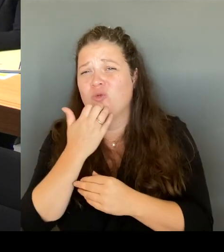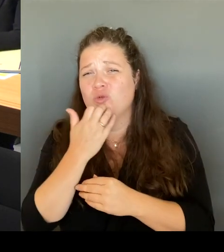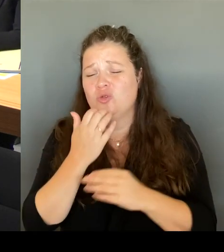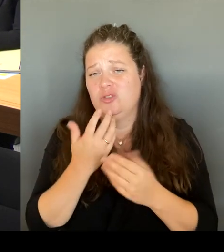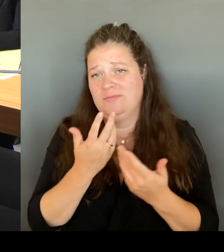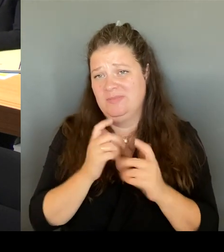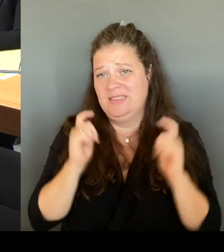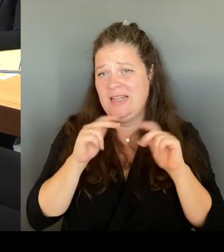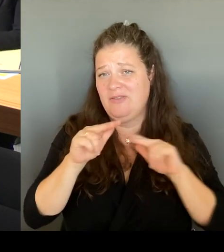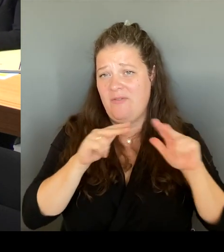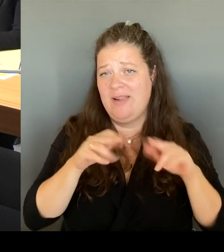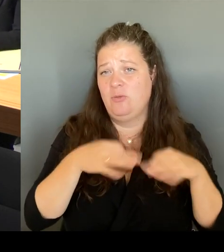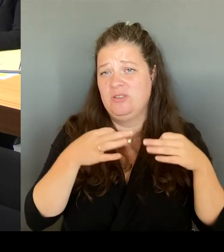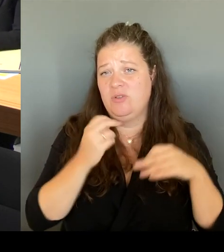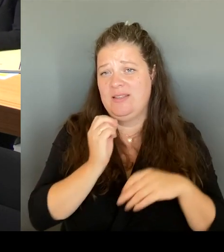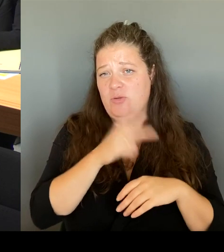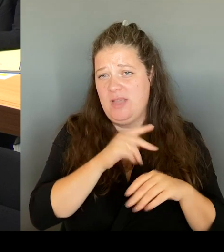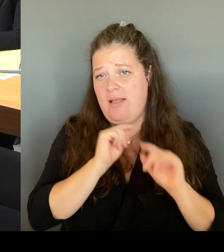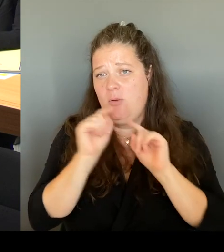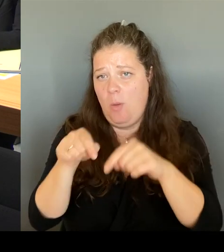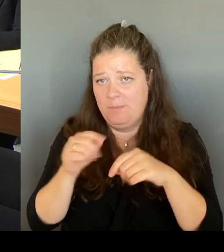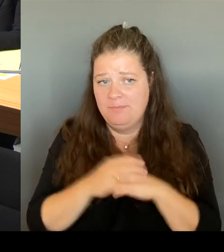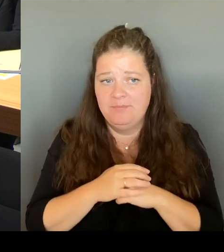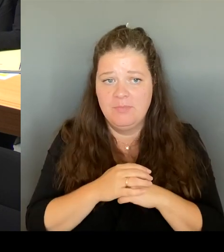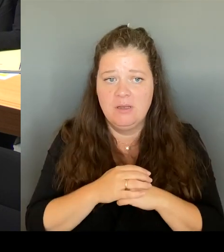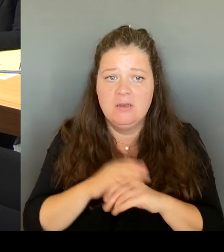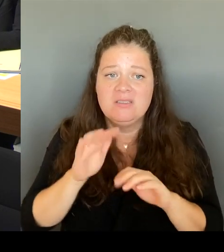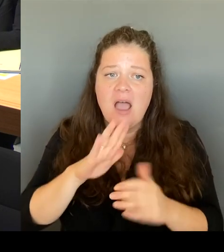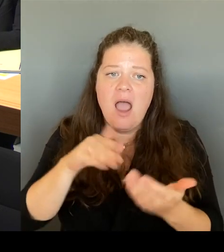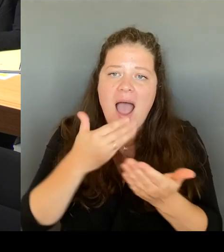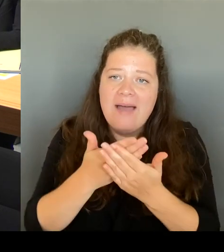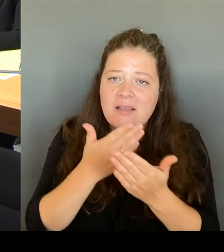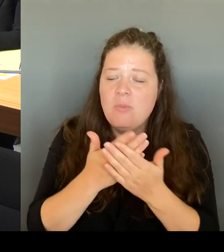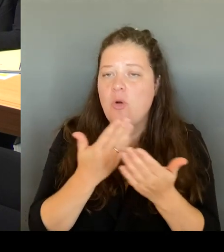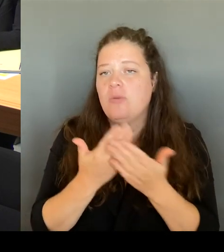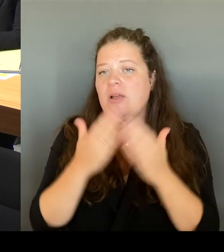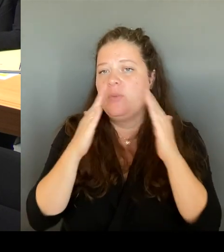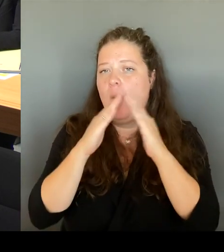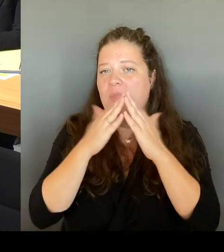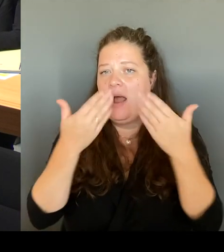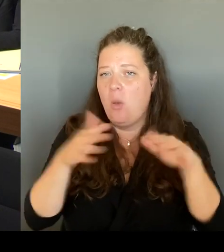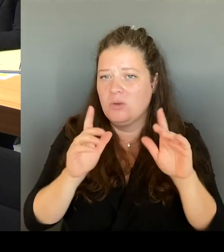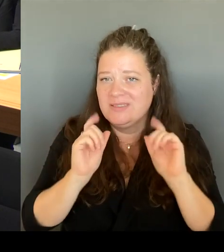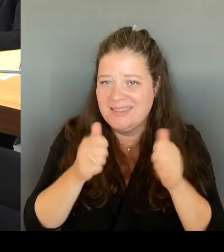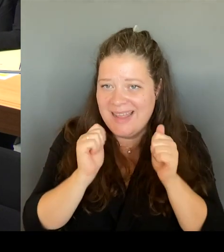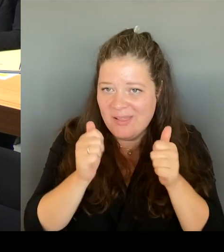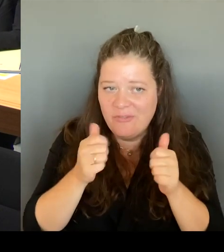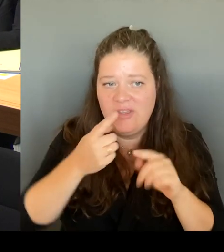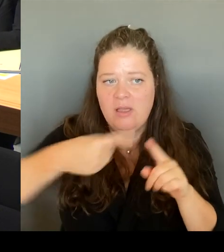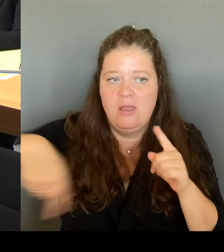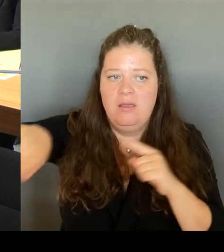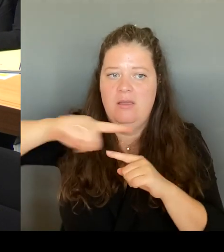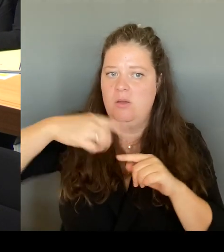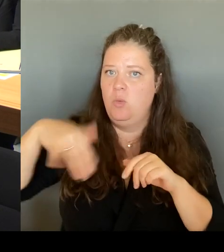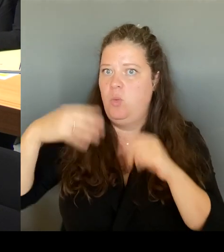der Obdachlosenhilfe beispielsweise ist sehr, sehr wichtig, die Bereitstellung von Drogenkonsumräumen bzw. auch